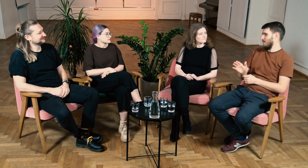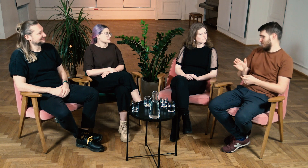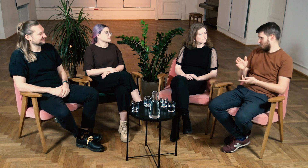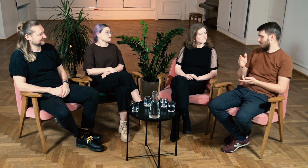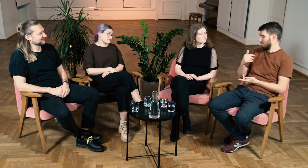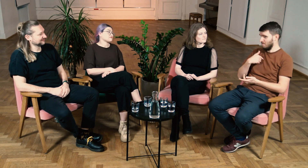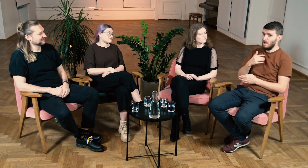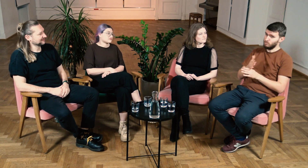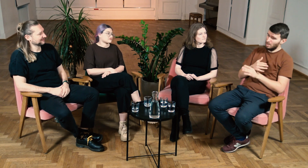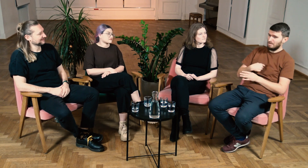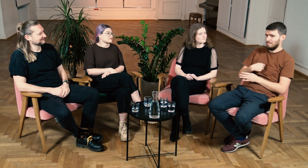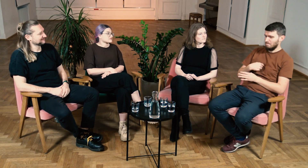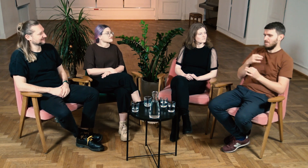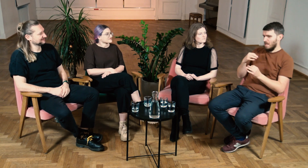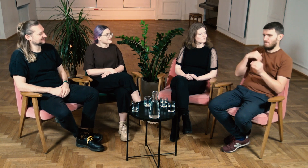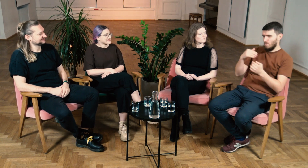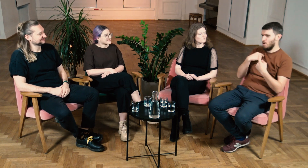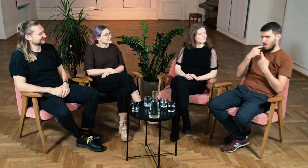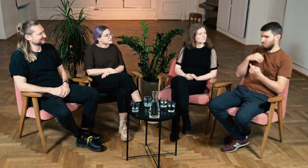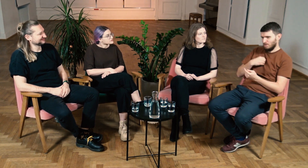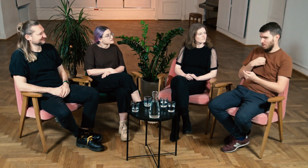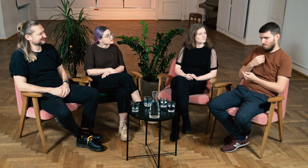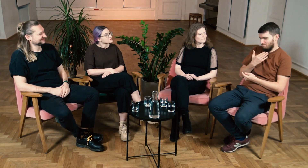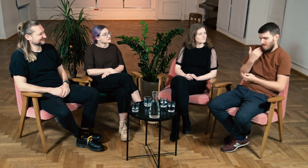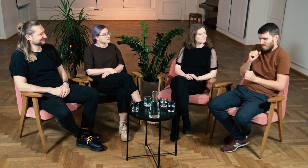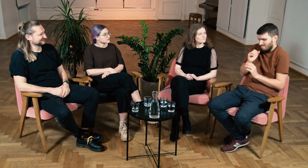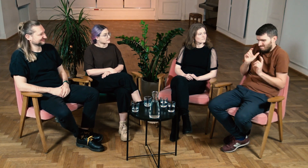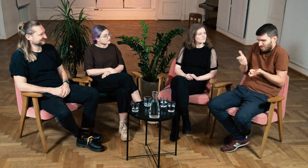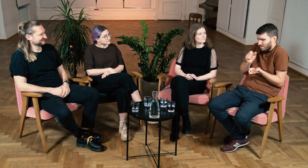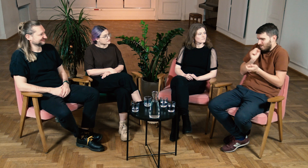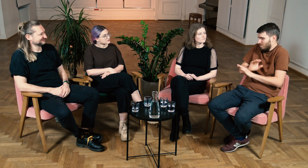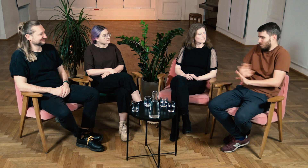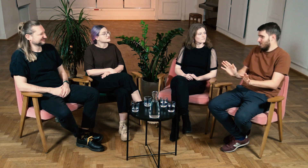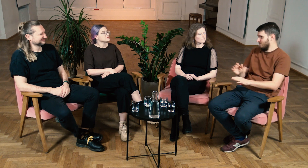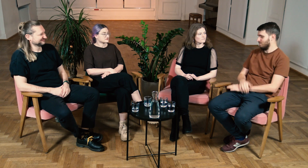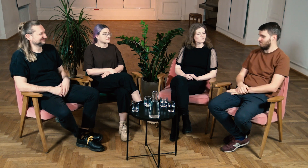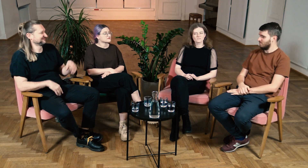Ja przed studiami miałem pewne wątpliwości, ale teraz ze 100% pewnością mogę powiedzieć, że niczego nie żałuję.